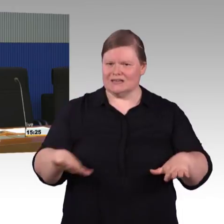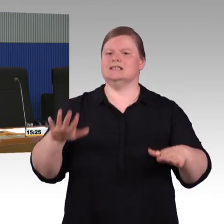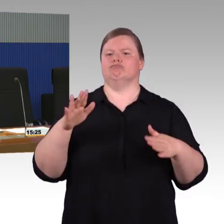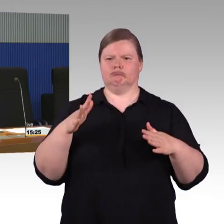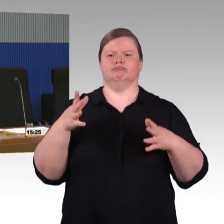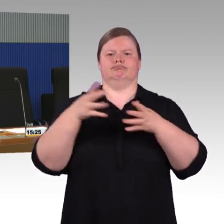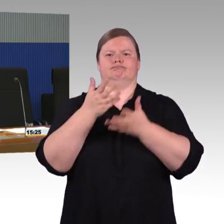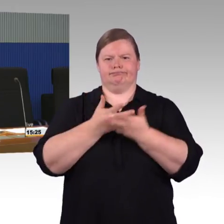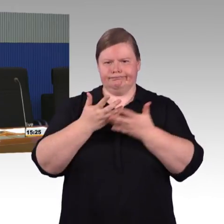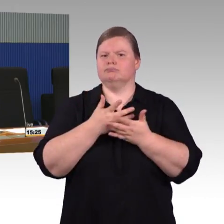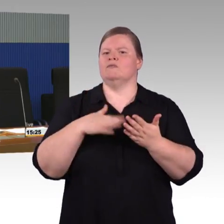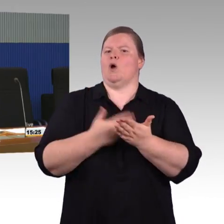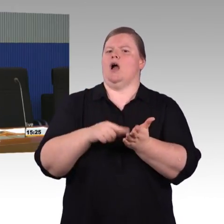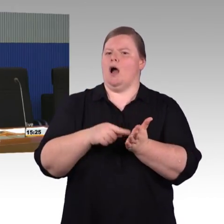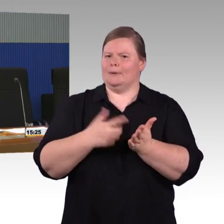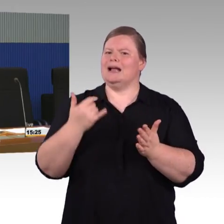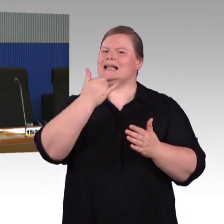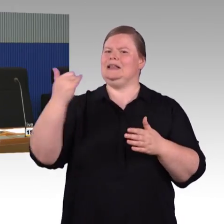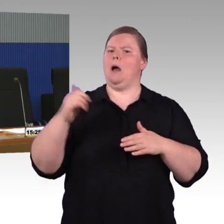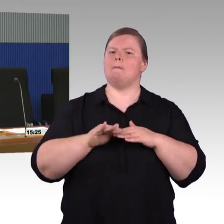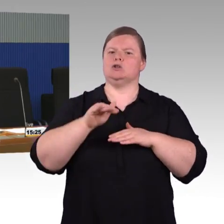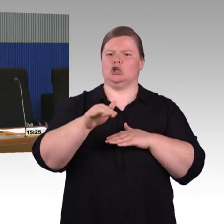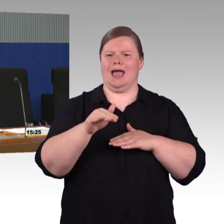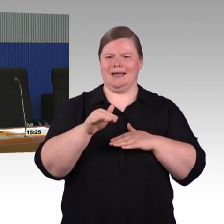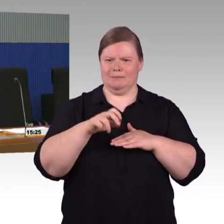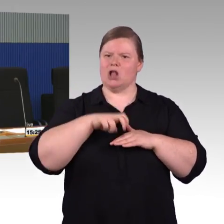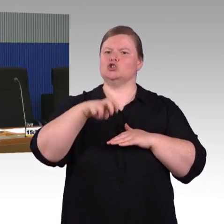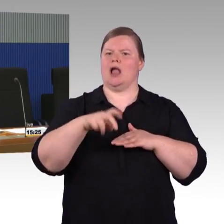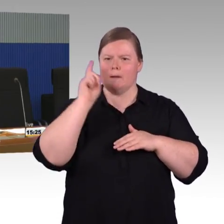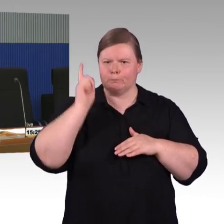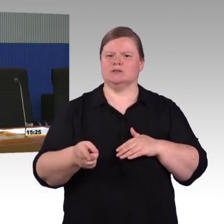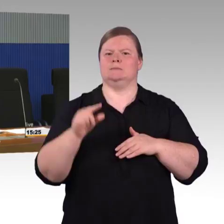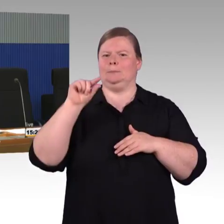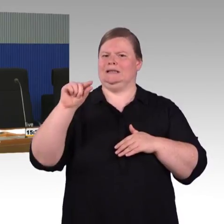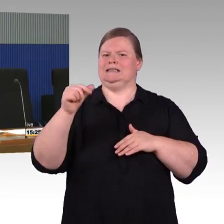Das war Ihre Frage? Genau.